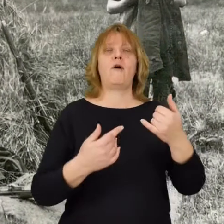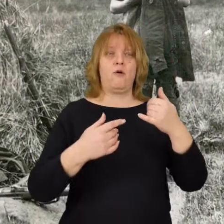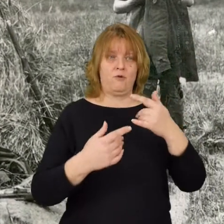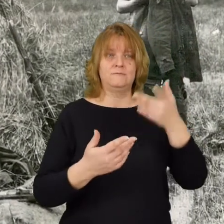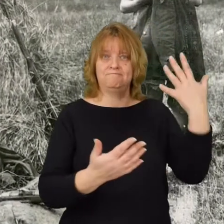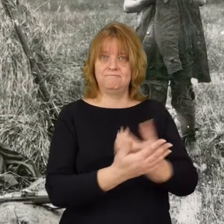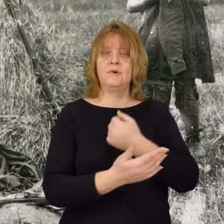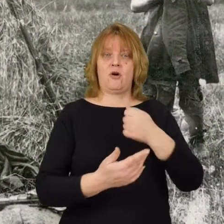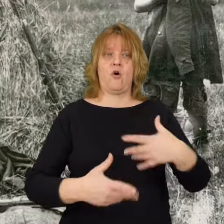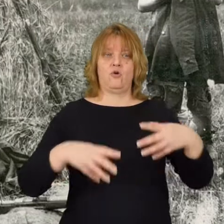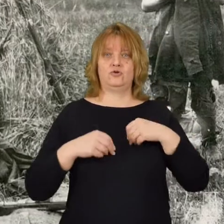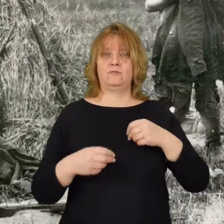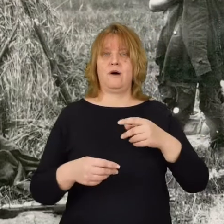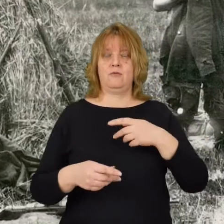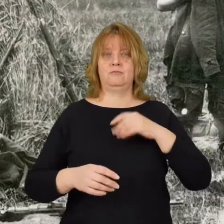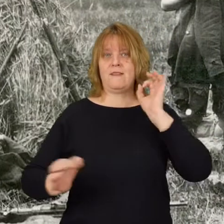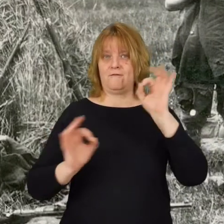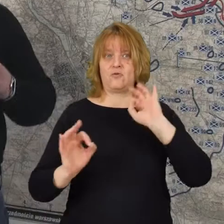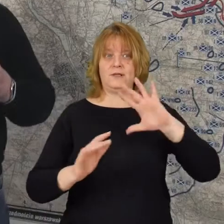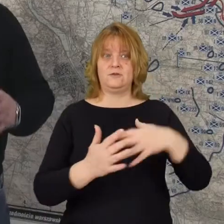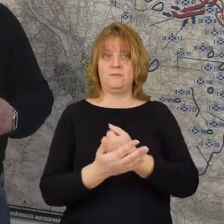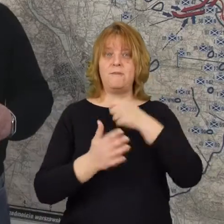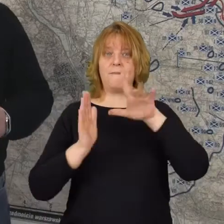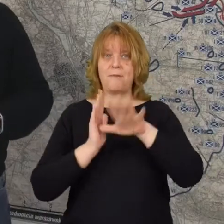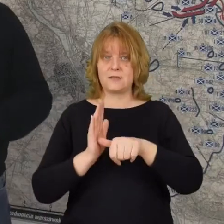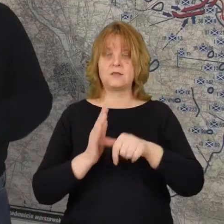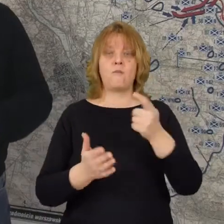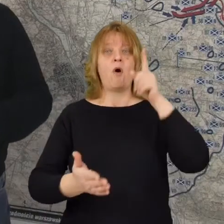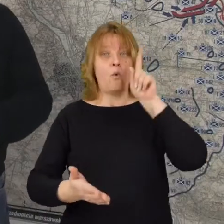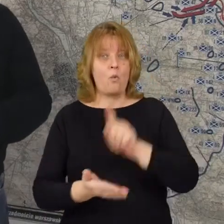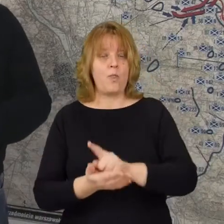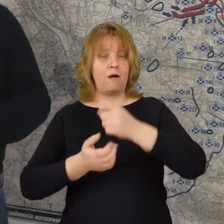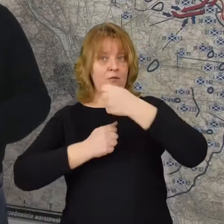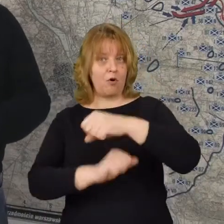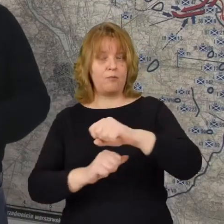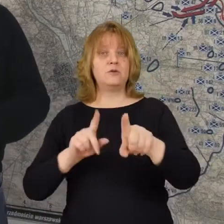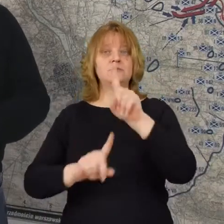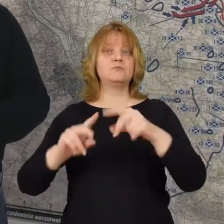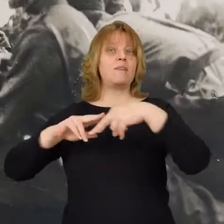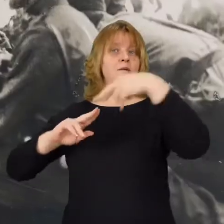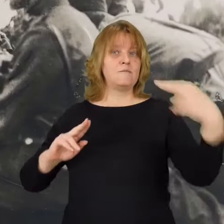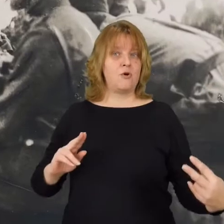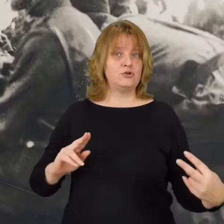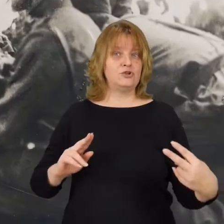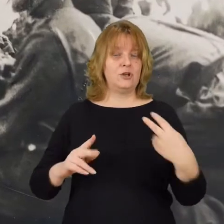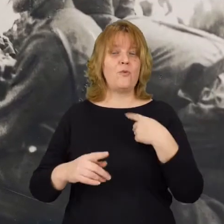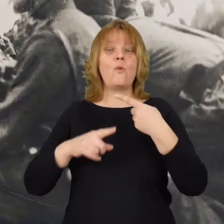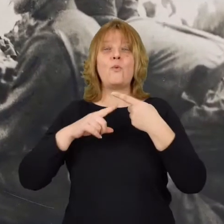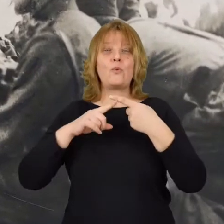o zdobyciu miasta Udało się obronić przedmoście Tak możemy w skrócie powiedzieć